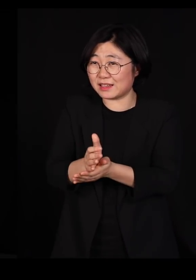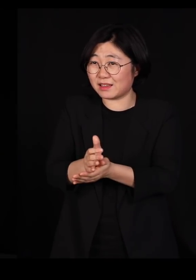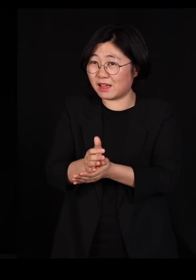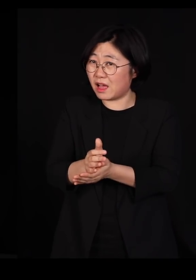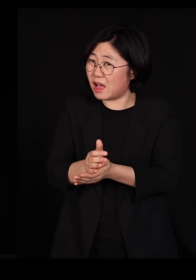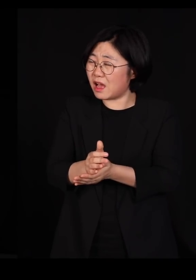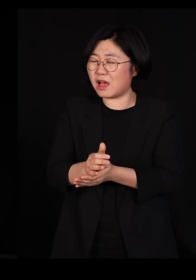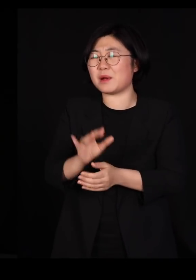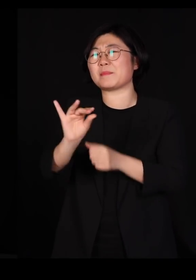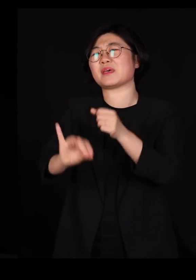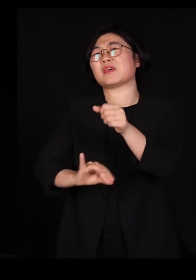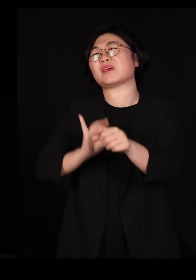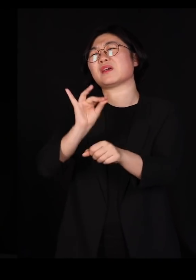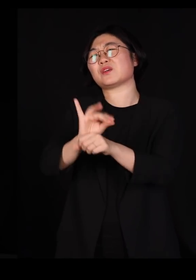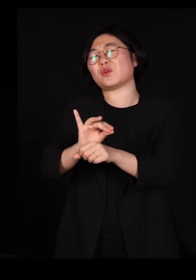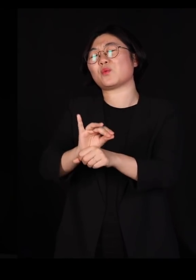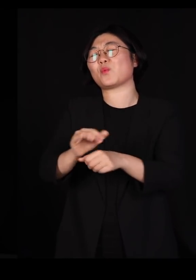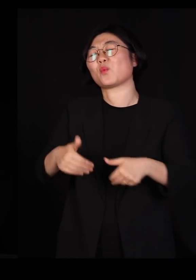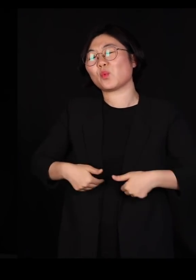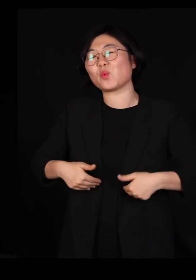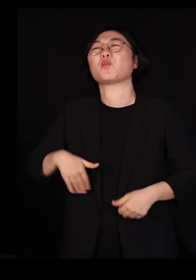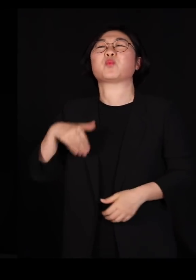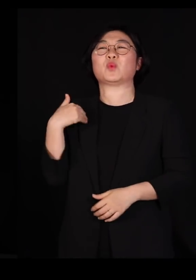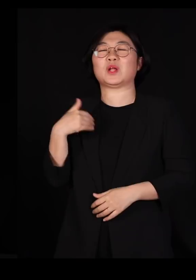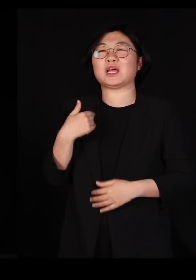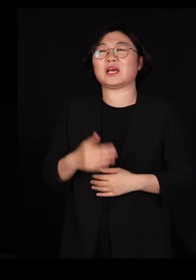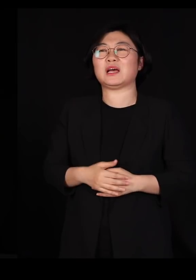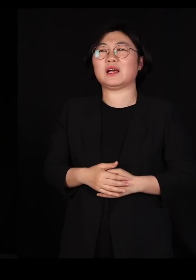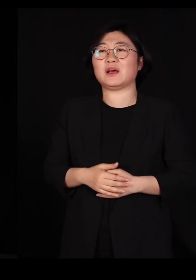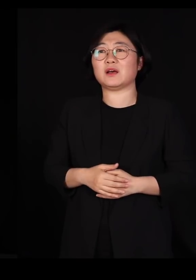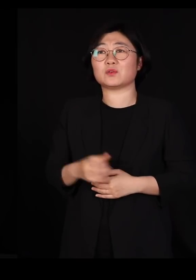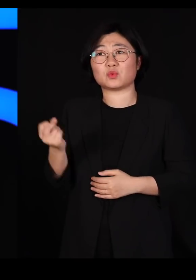100년이 걸릴지도 모릅니다 그렇게는 못 합니다